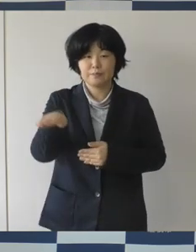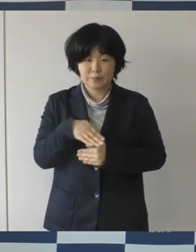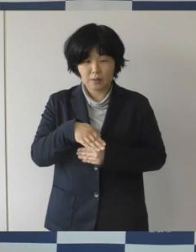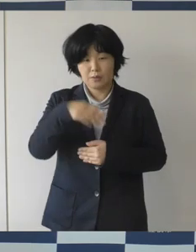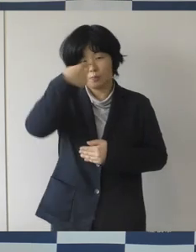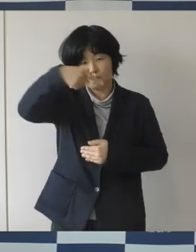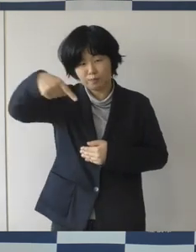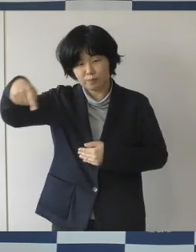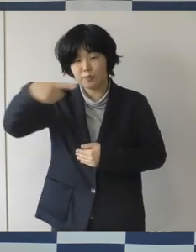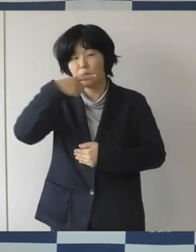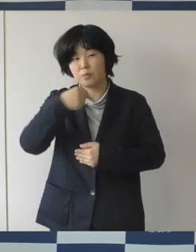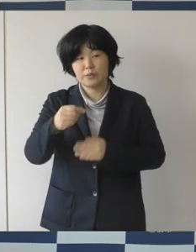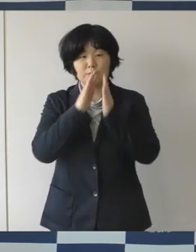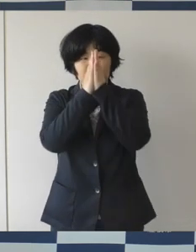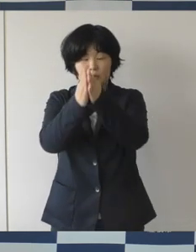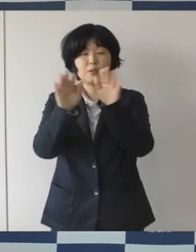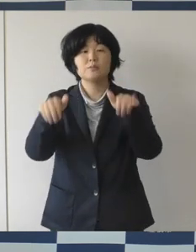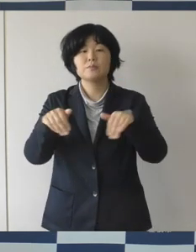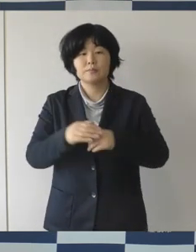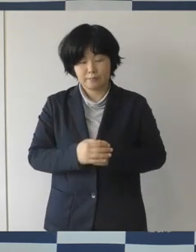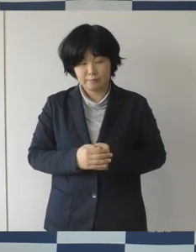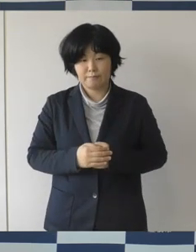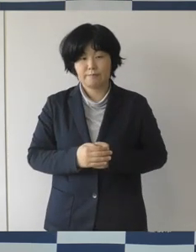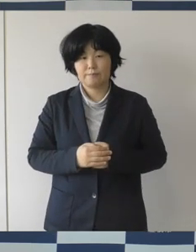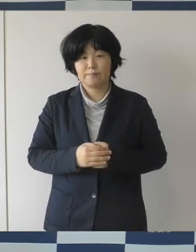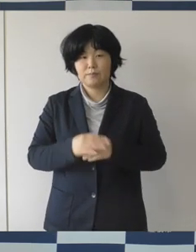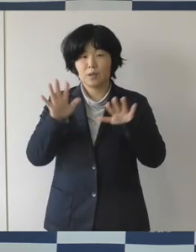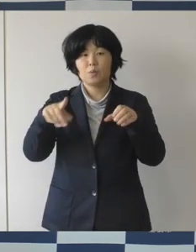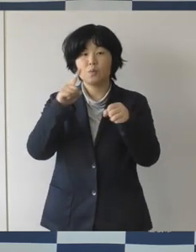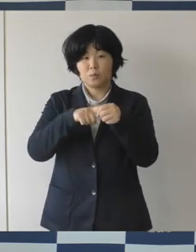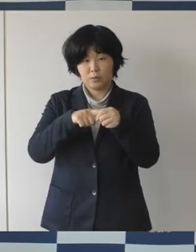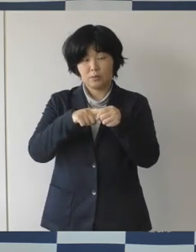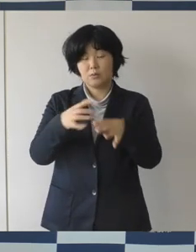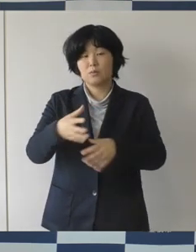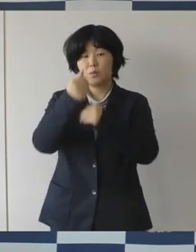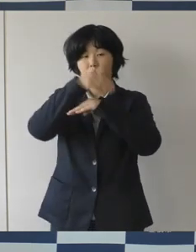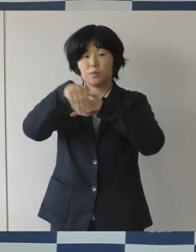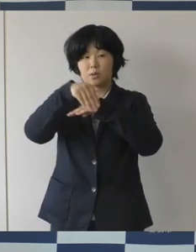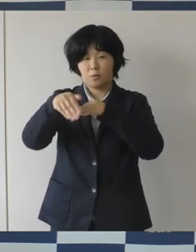総合計画もスタートする年となりますので